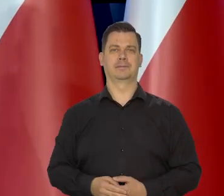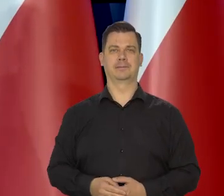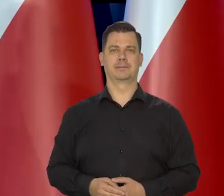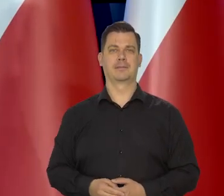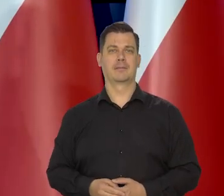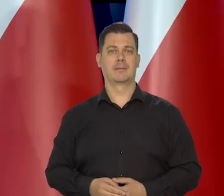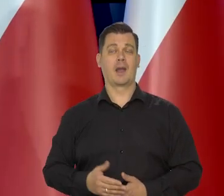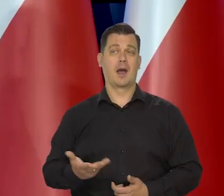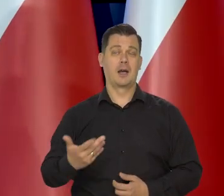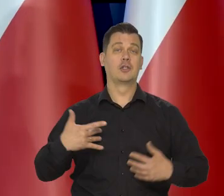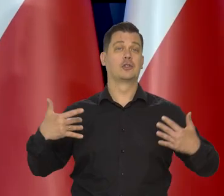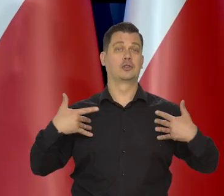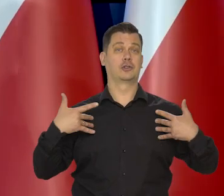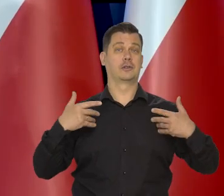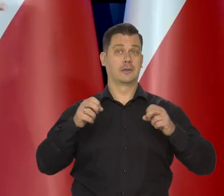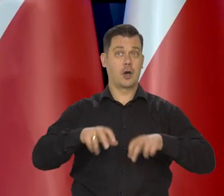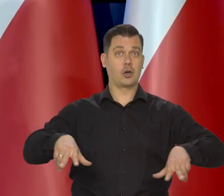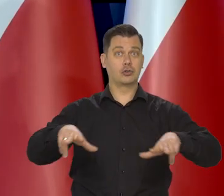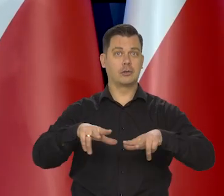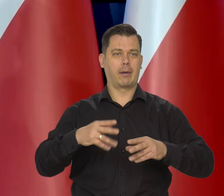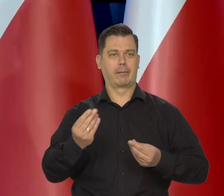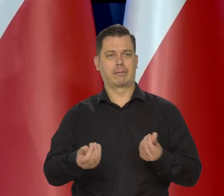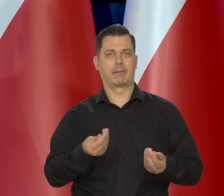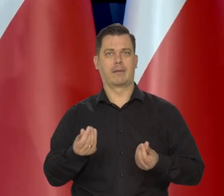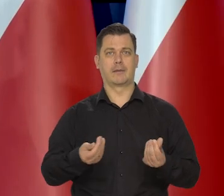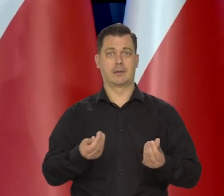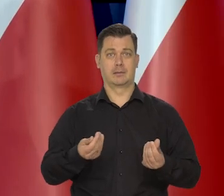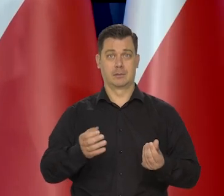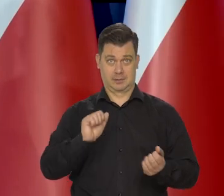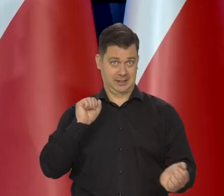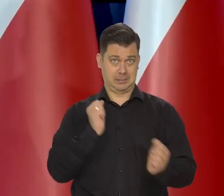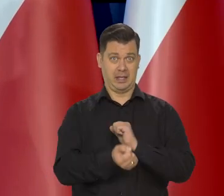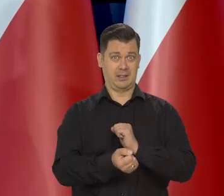ale życie tych rodzin oczywiście niekoniecznie się tak poprawi,